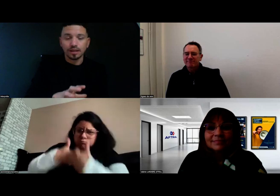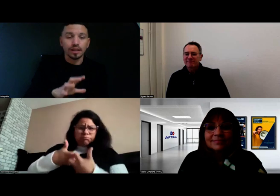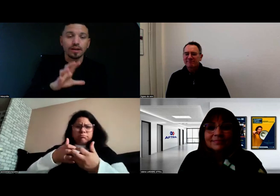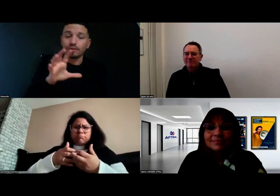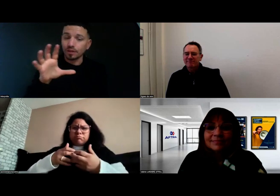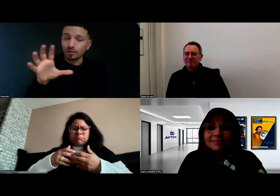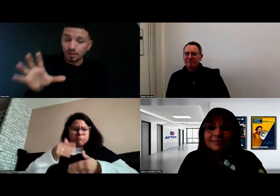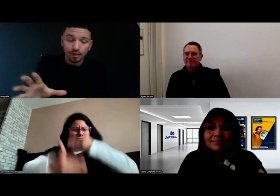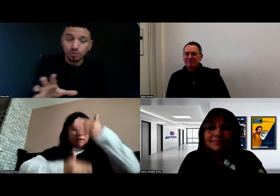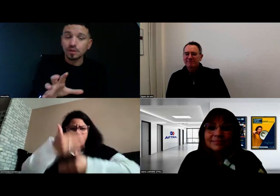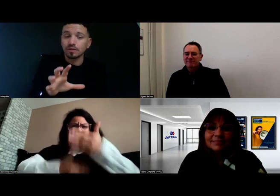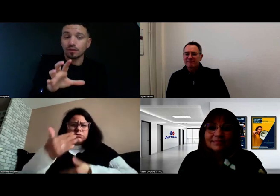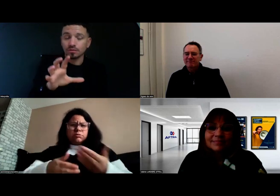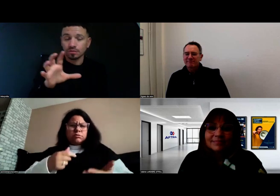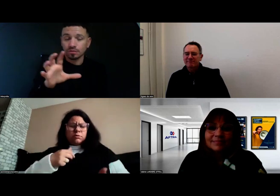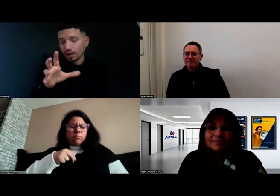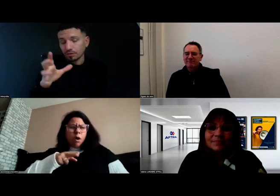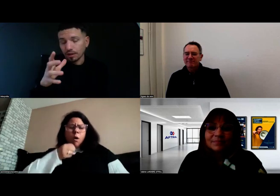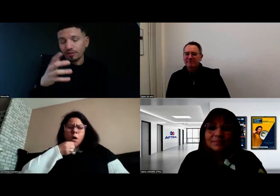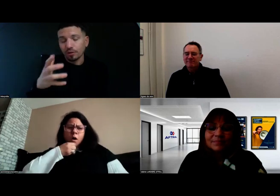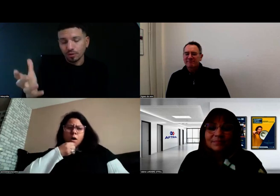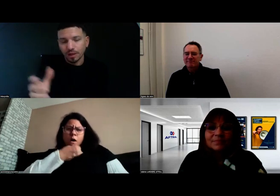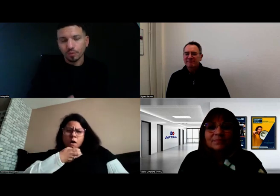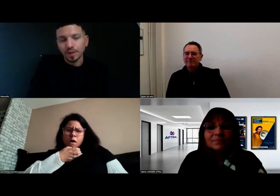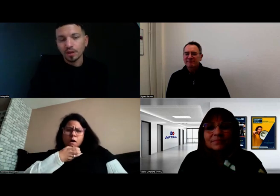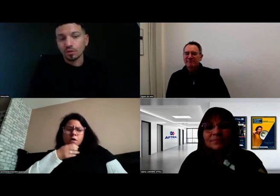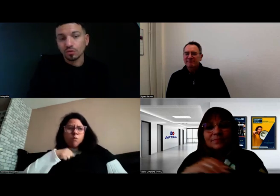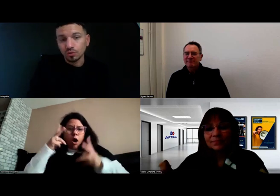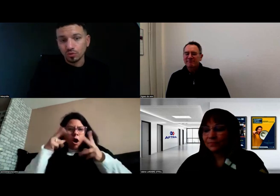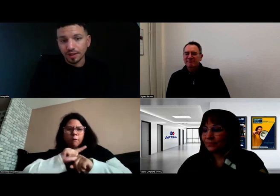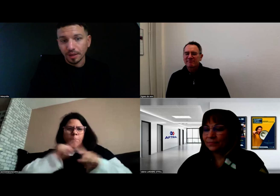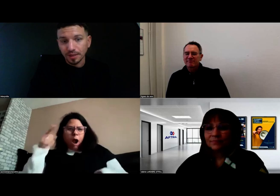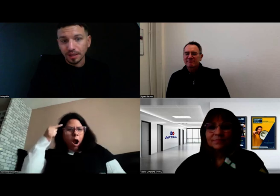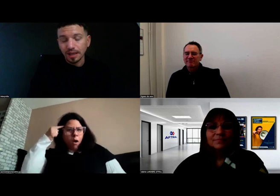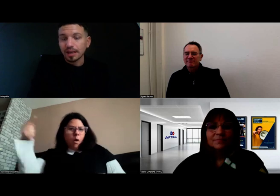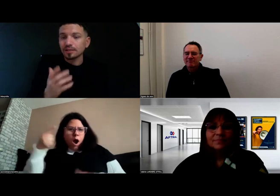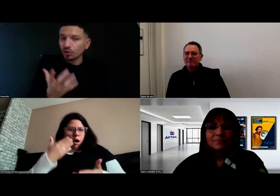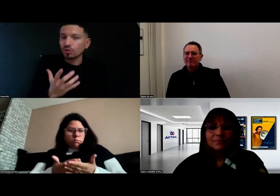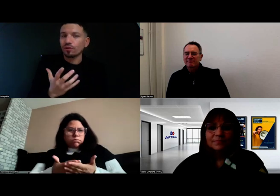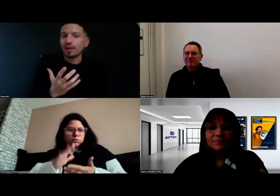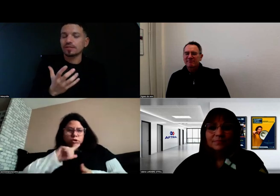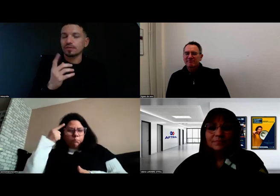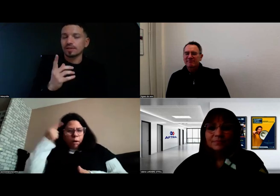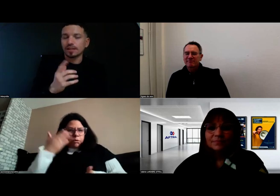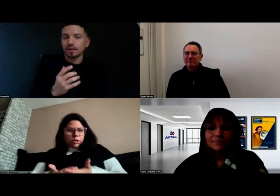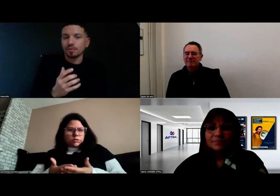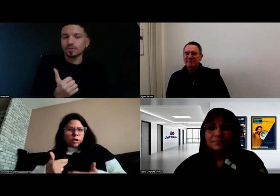il a fait en sorte que tout soit adapté, sans que je fasse, c'est ça qui est important,